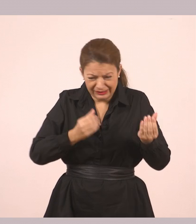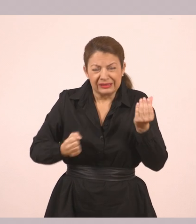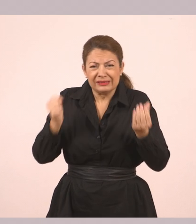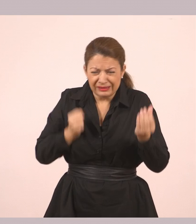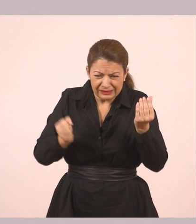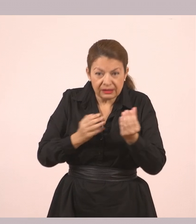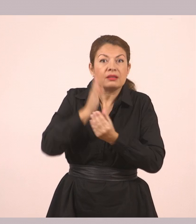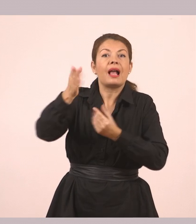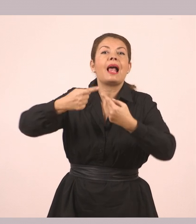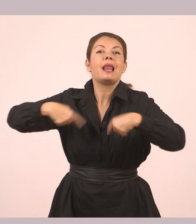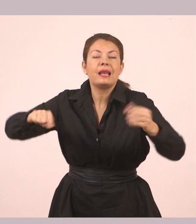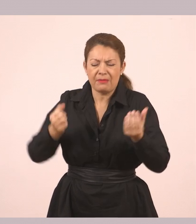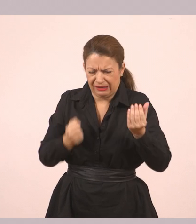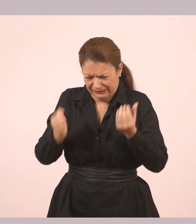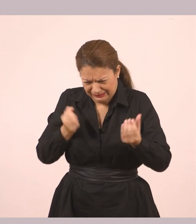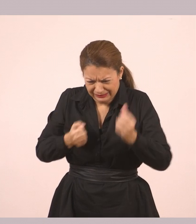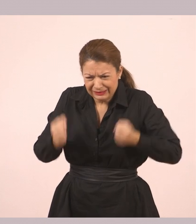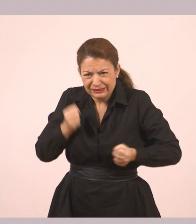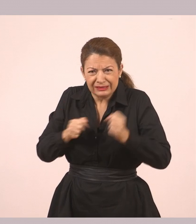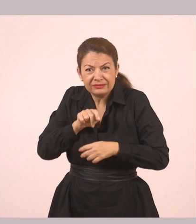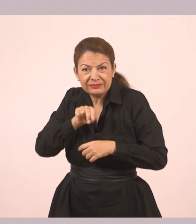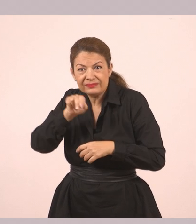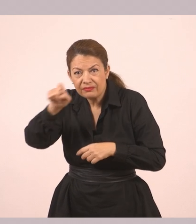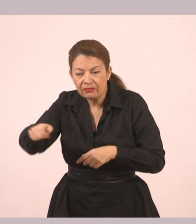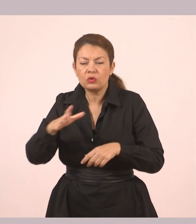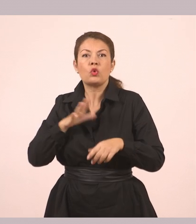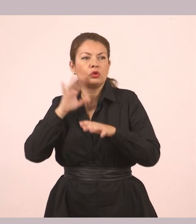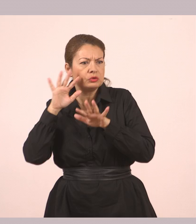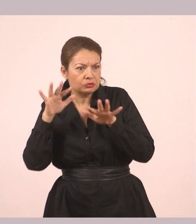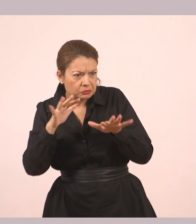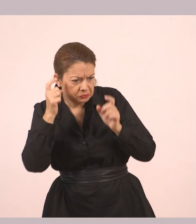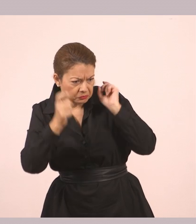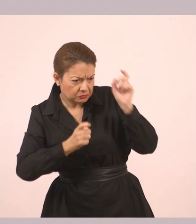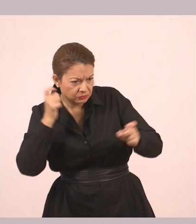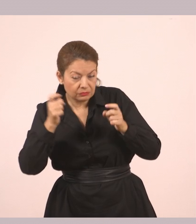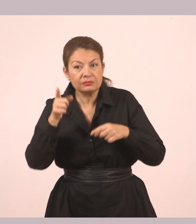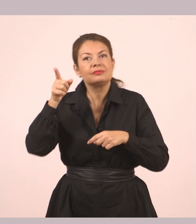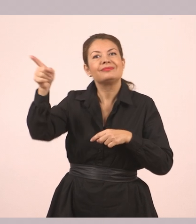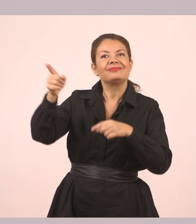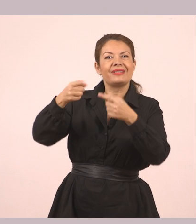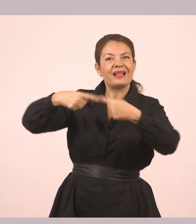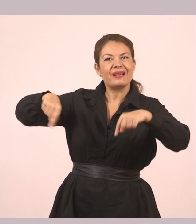Όποιοι τον έβλεπαν, απορούσαν. Ένα καράβι σήκωνε την άγκυρα. Την είδε που στεκόταν στα κάγκελα του πλοίου.